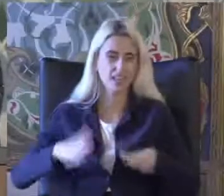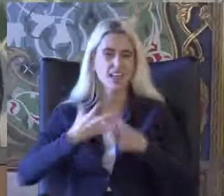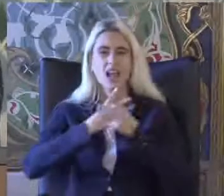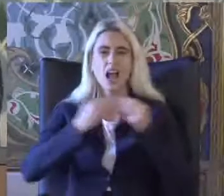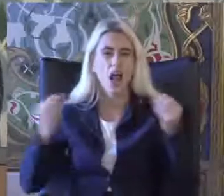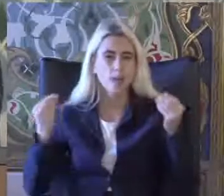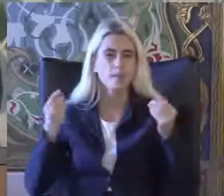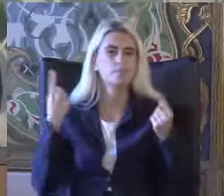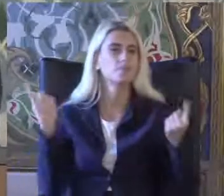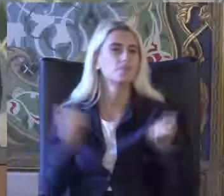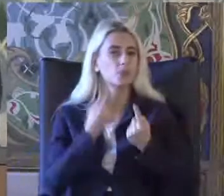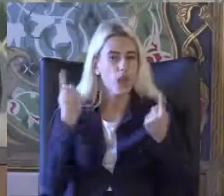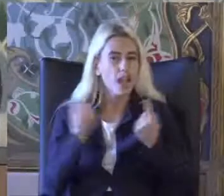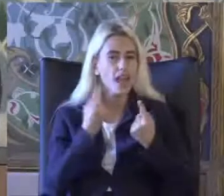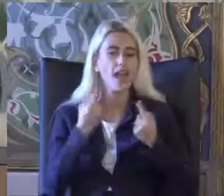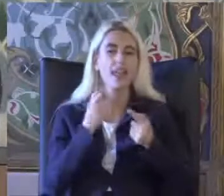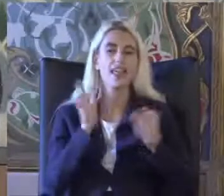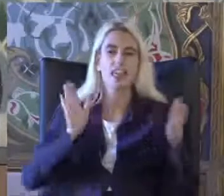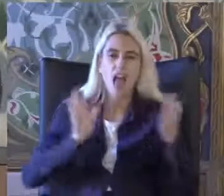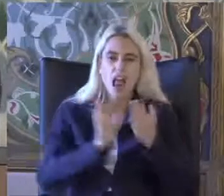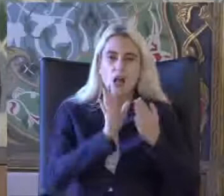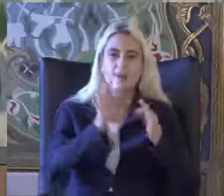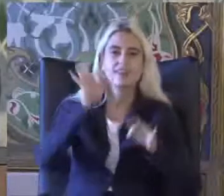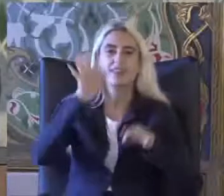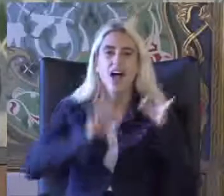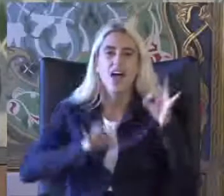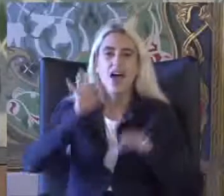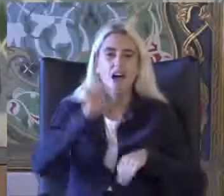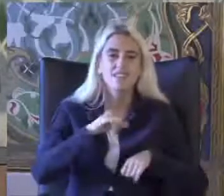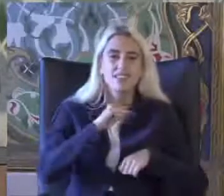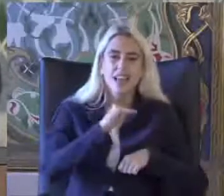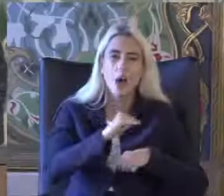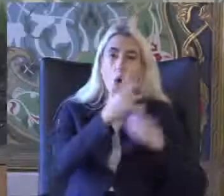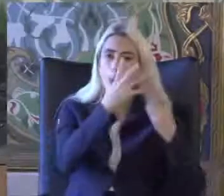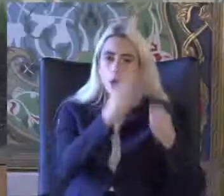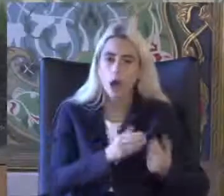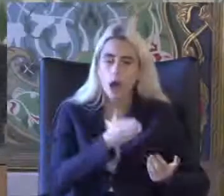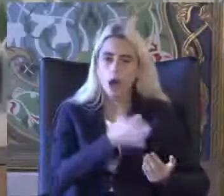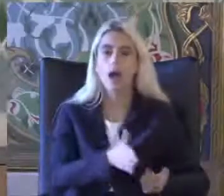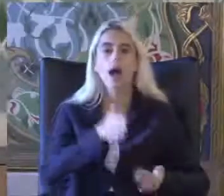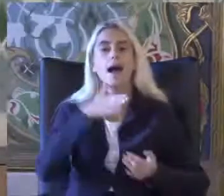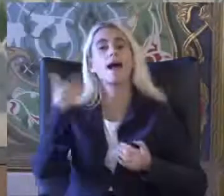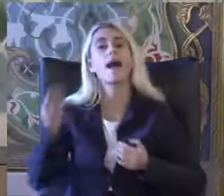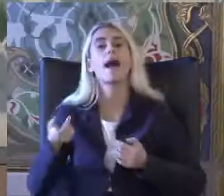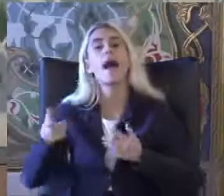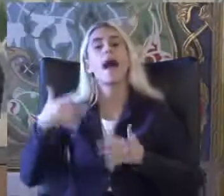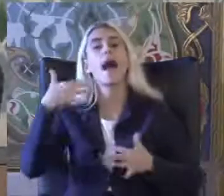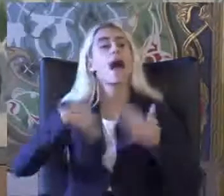Yaklaşım Tedaviye önündeyken Engelli Ile ilgili konularda